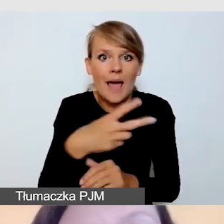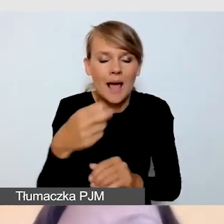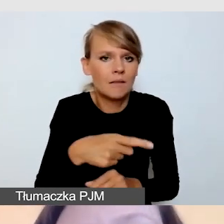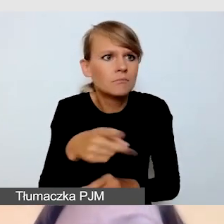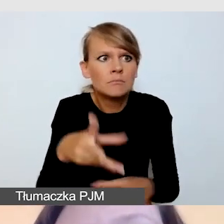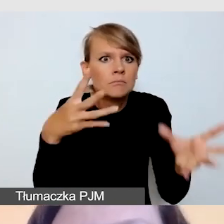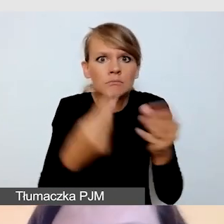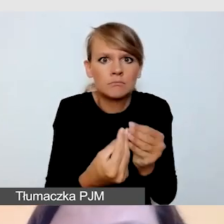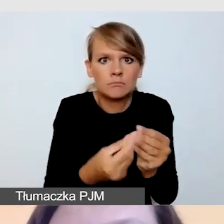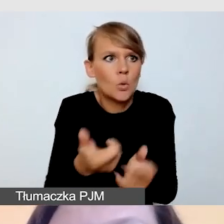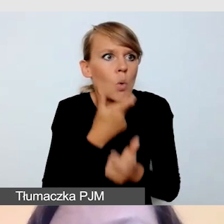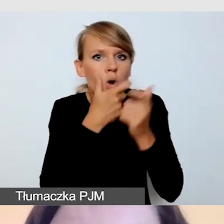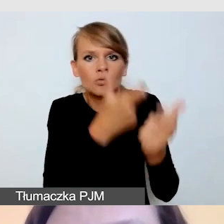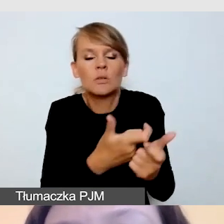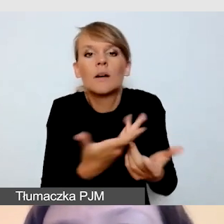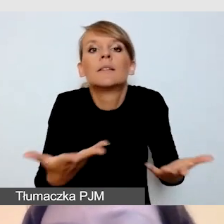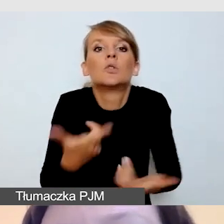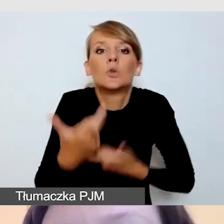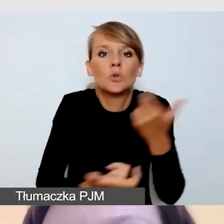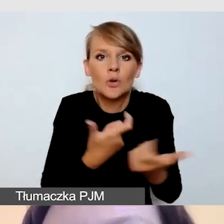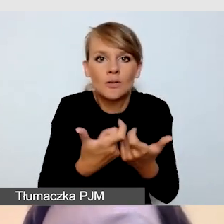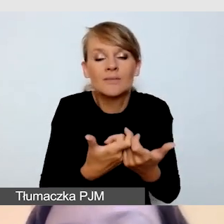Wówczas najlepiej sprawdzają się stałe umowy o współpracy,